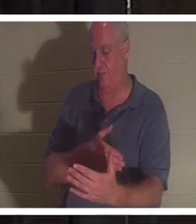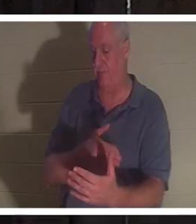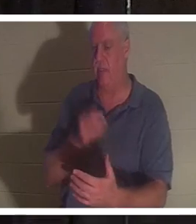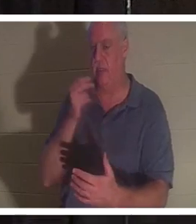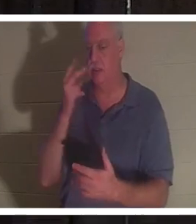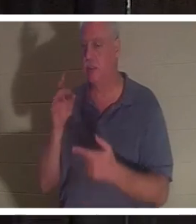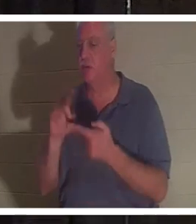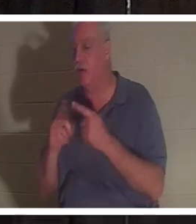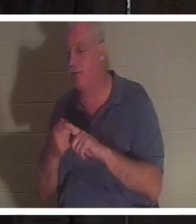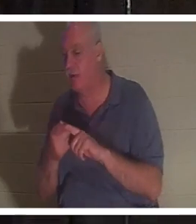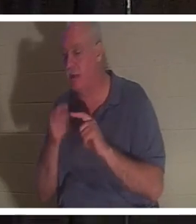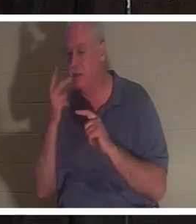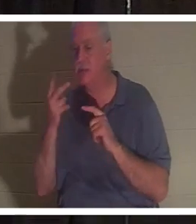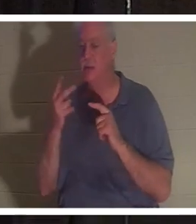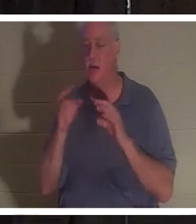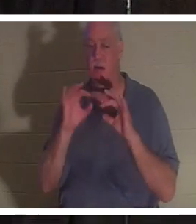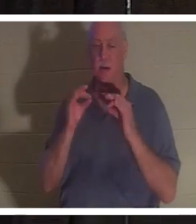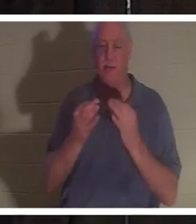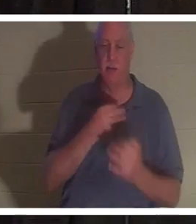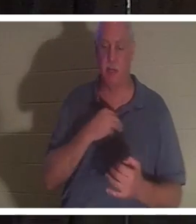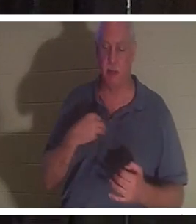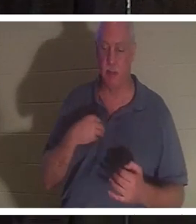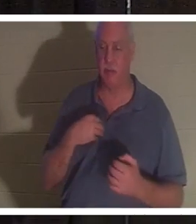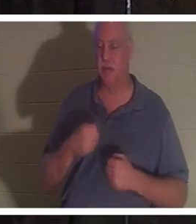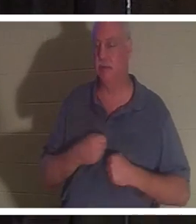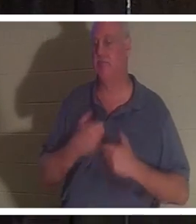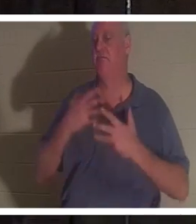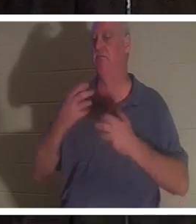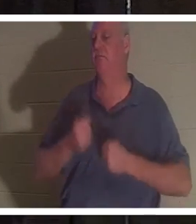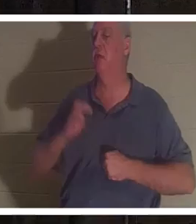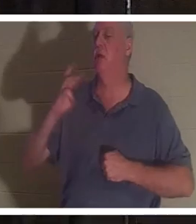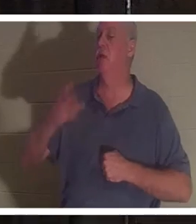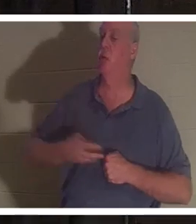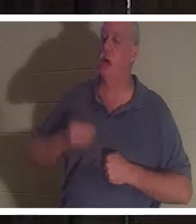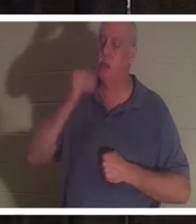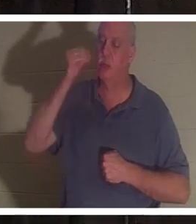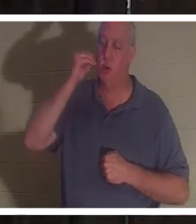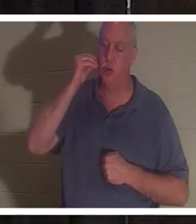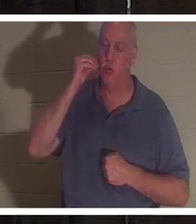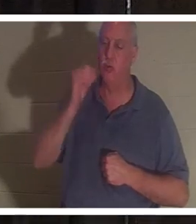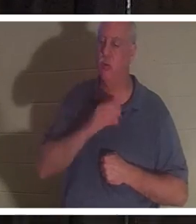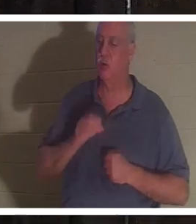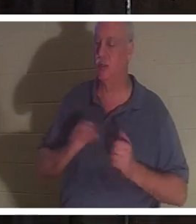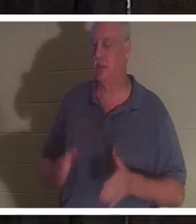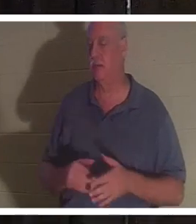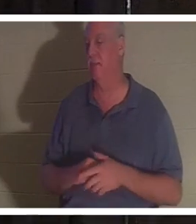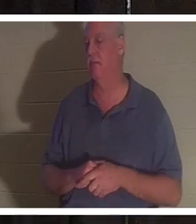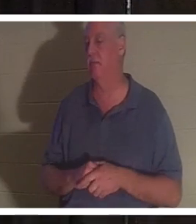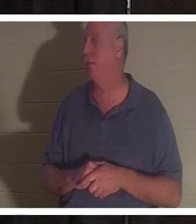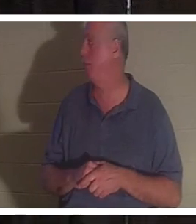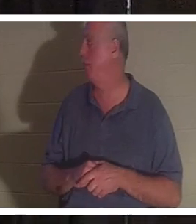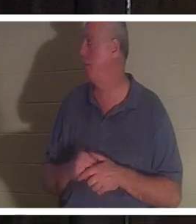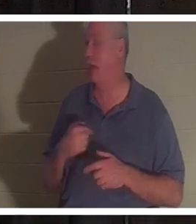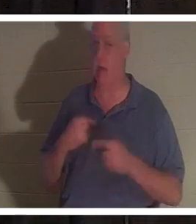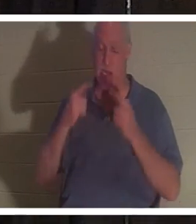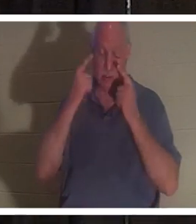родственников, и все они пели «Добро пожаловать домой, Кристина». Я был в слезах, просто услышав ее, ты